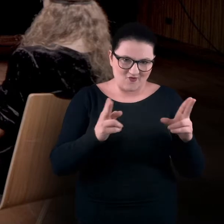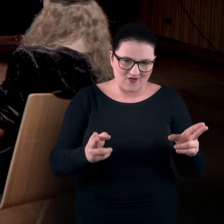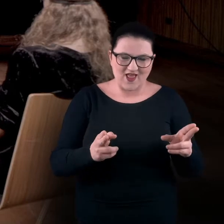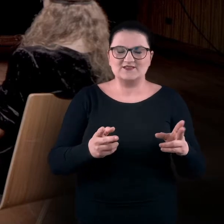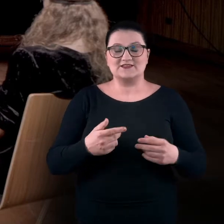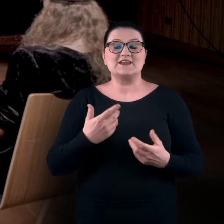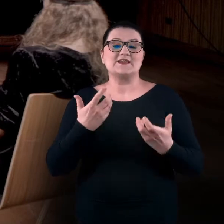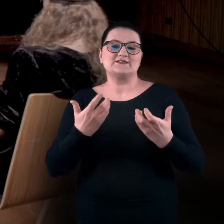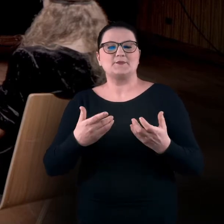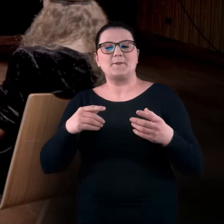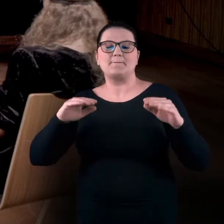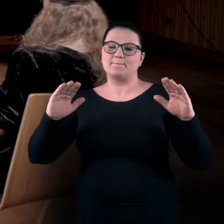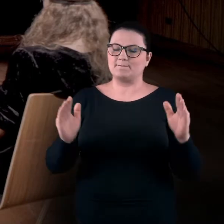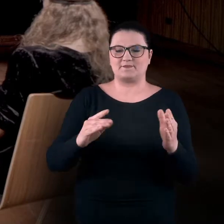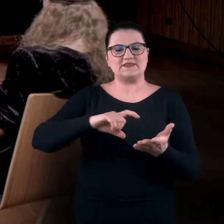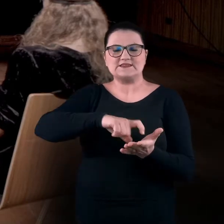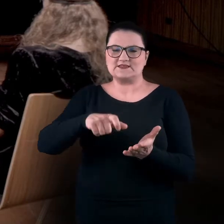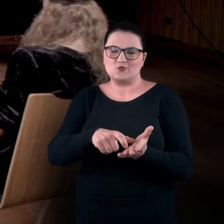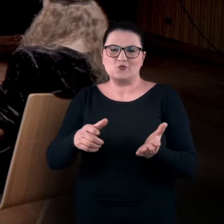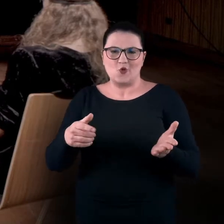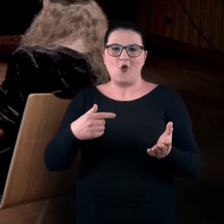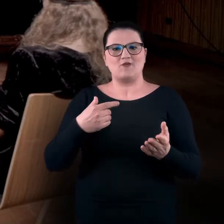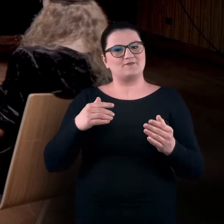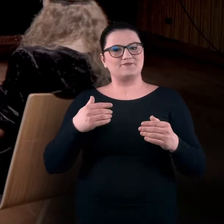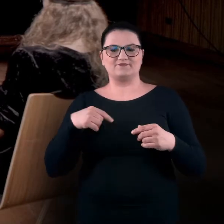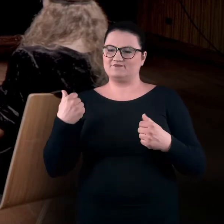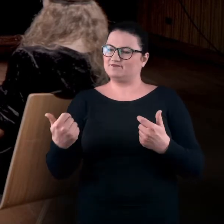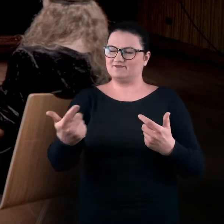i w takiej mikroskali popracujemy z kolejnymi tematami